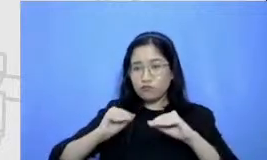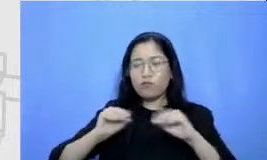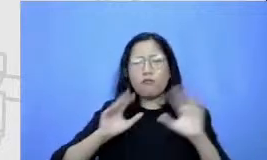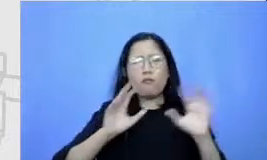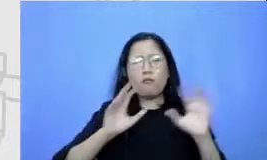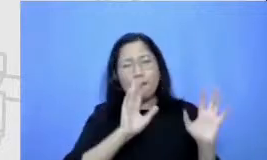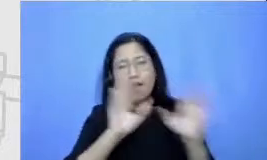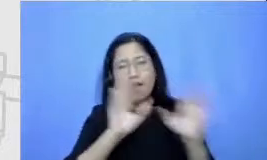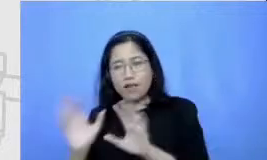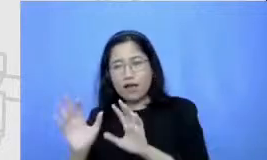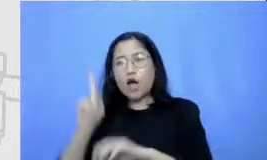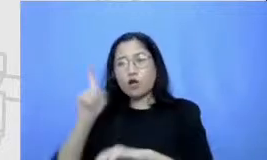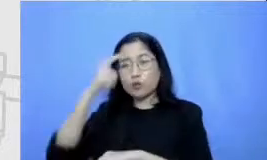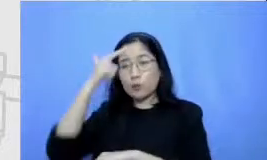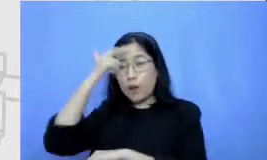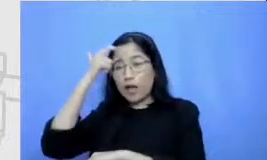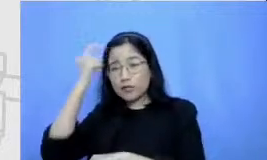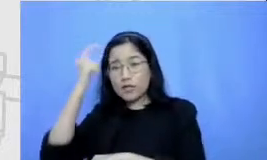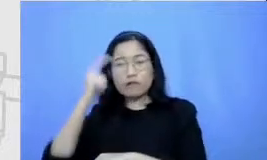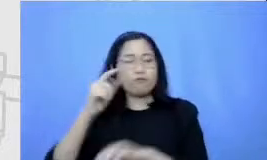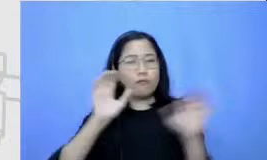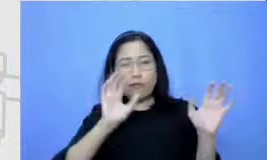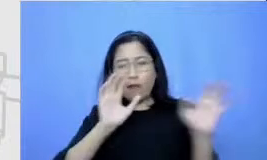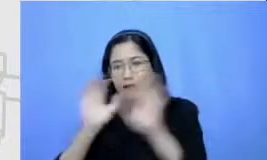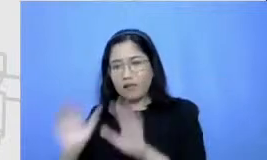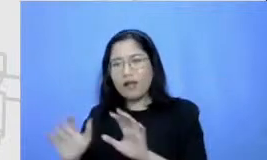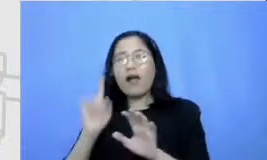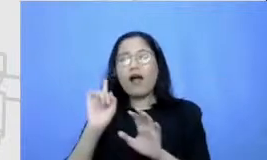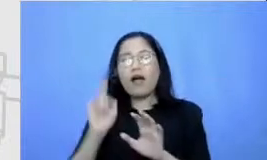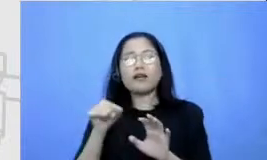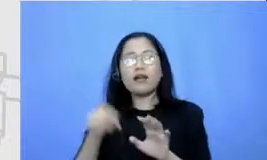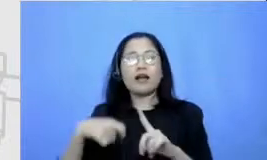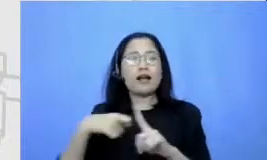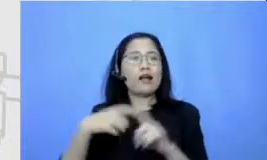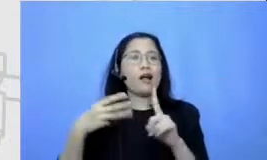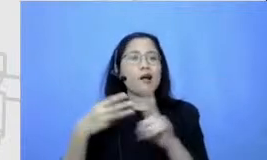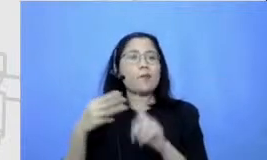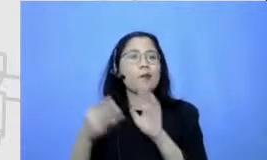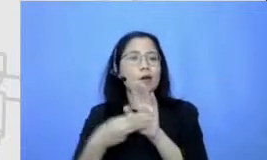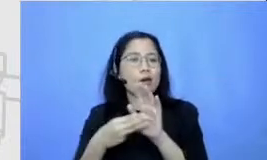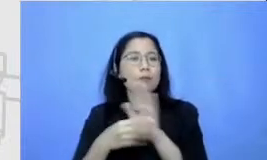mungkin skenario-skenario KBM hanya dengan menggunakan aplikasi yang jumlahnya terbatas